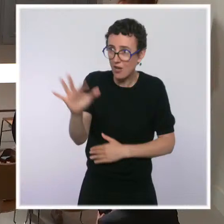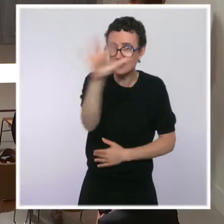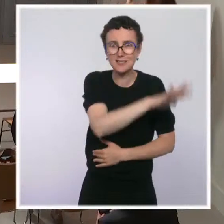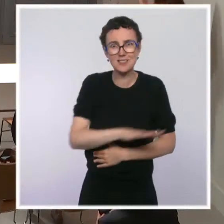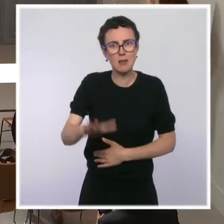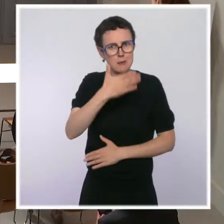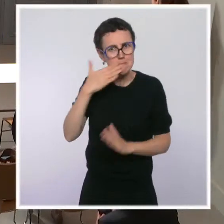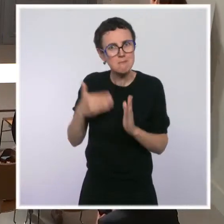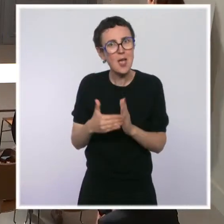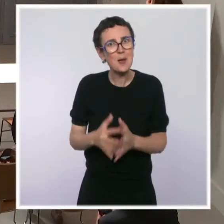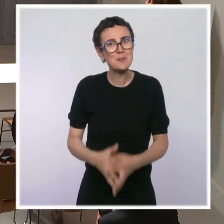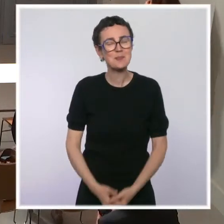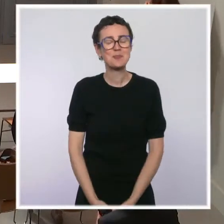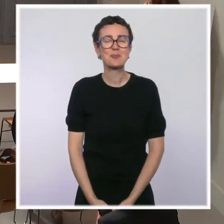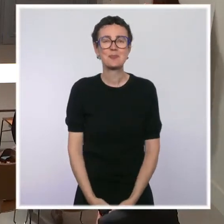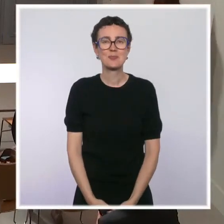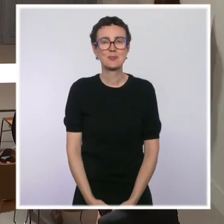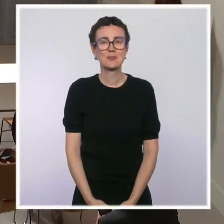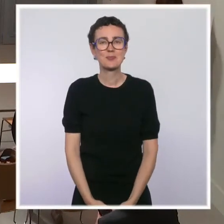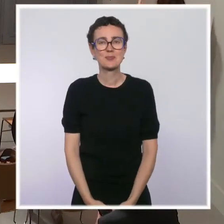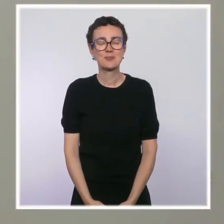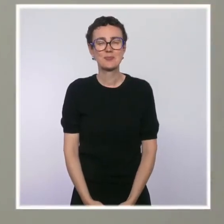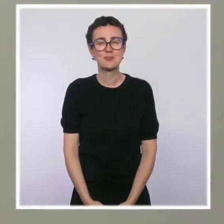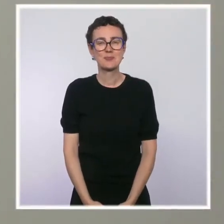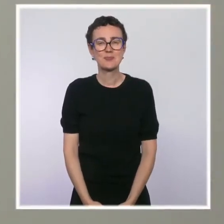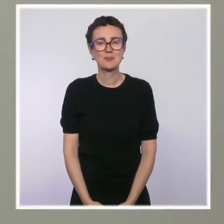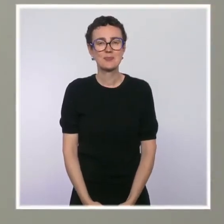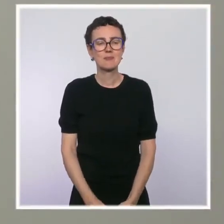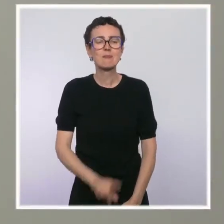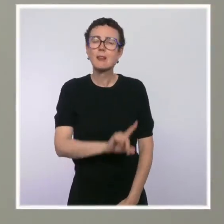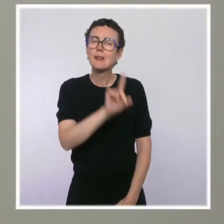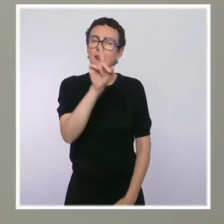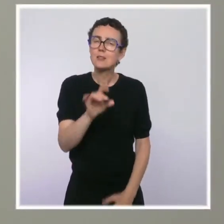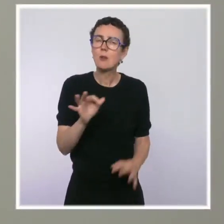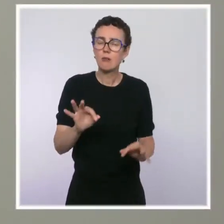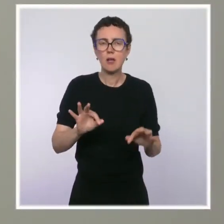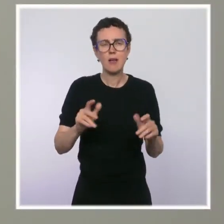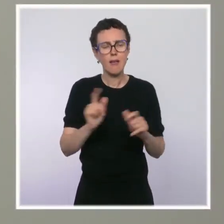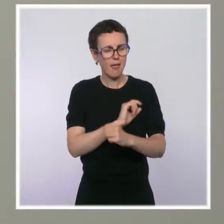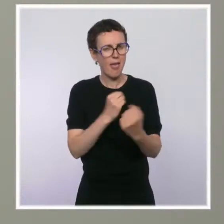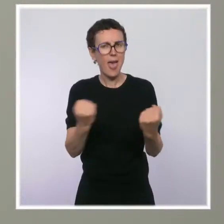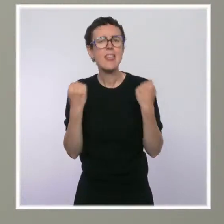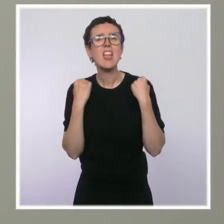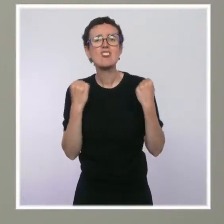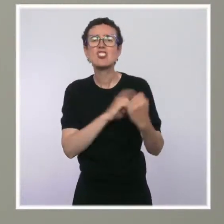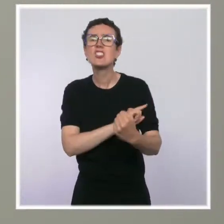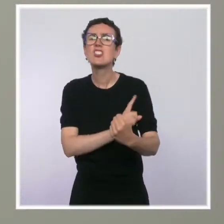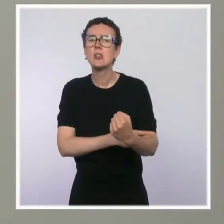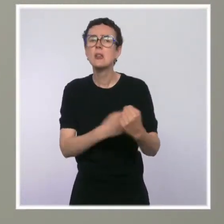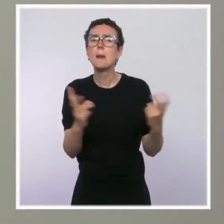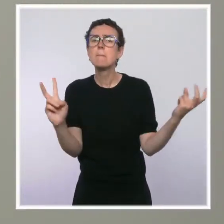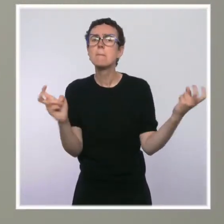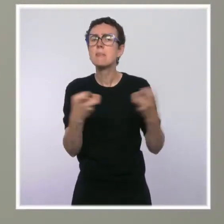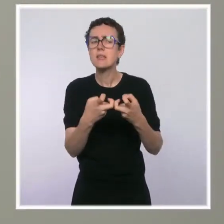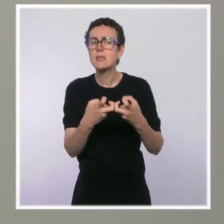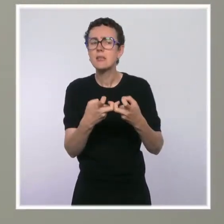Bonjour, Ania Nussbaum de Bloomberg. Juste une précision sur les prix de l'énergie. Vous disiez que le gouvernement s'attend à une stabilisation des